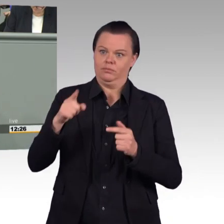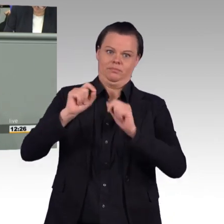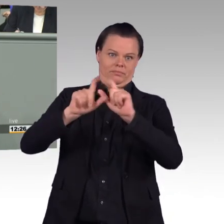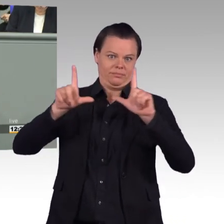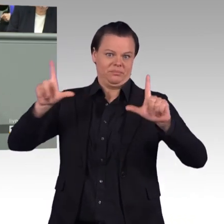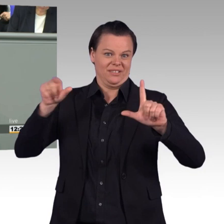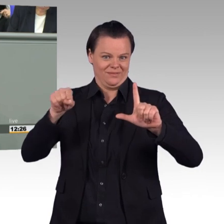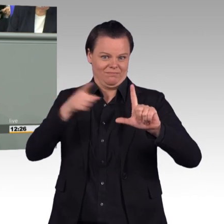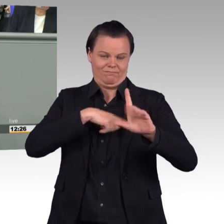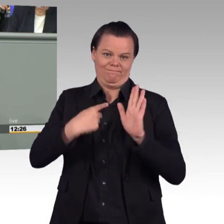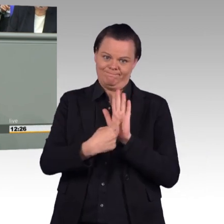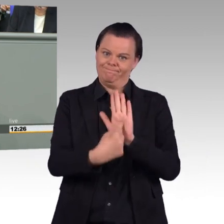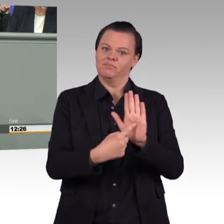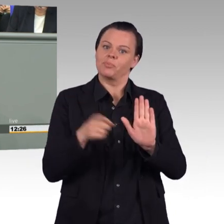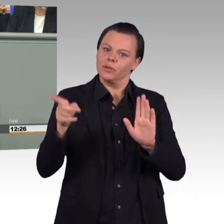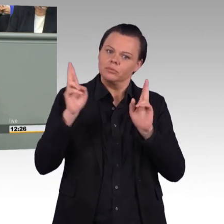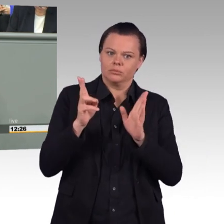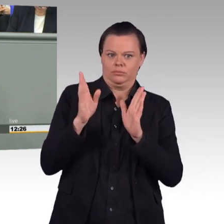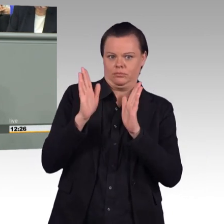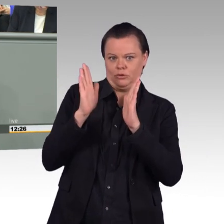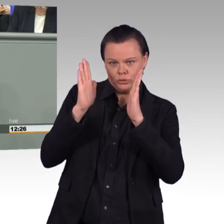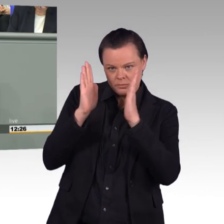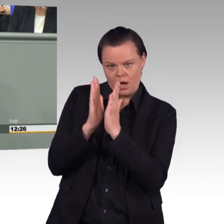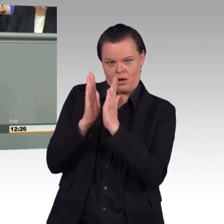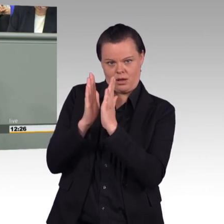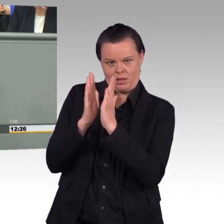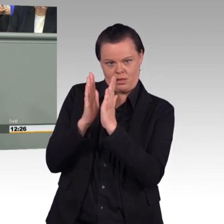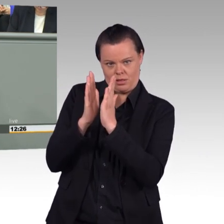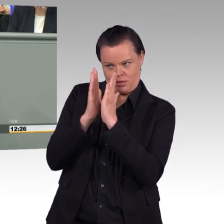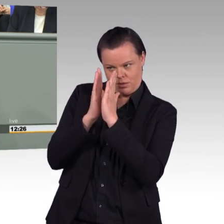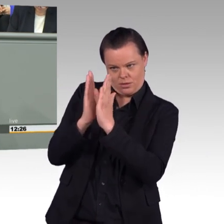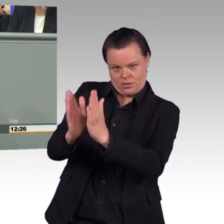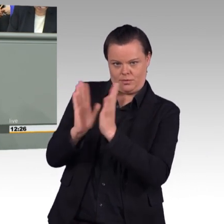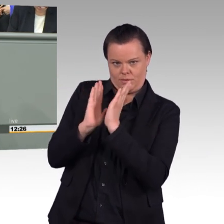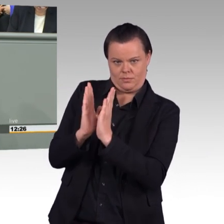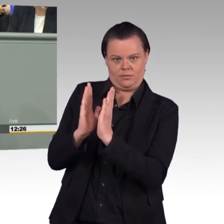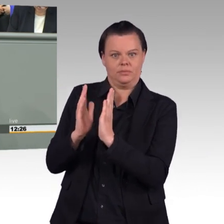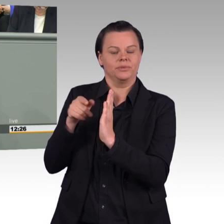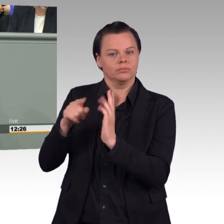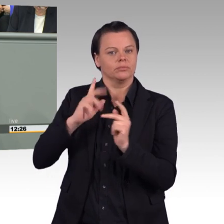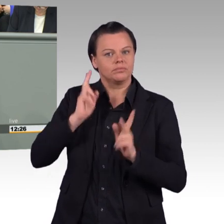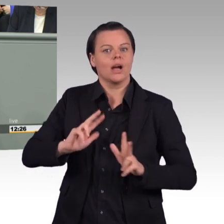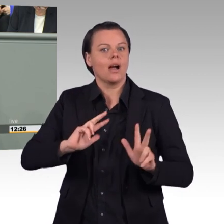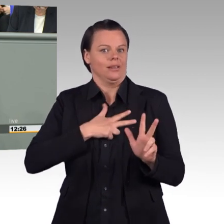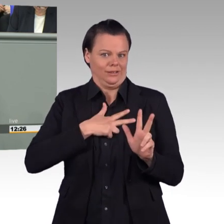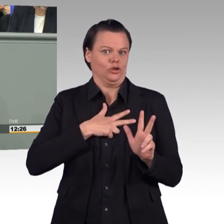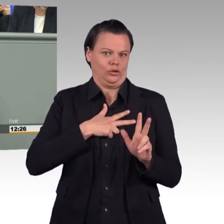wir reden über eine Bundeswehr, in der die 185.000 Sollstellen, dies gibt für die Soldatinnen und Soldaten